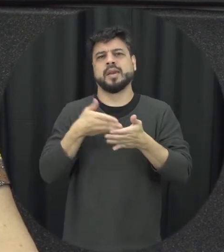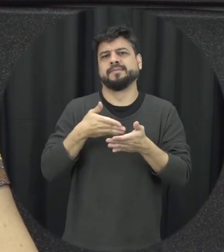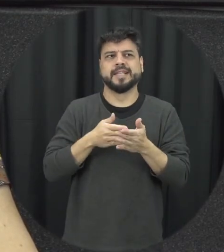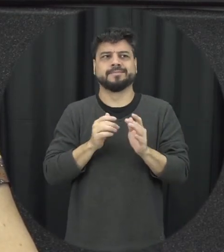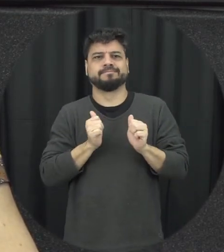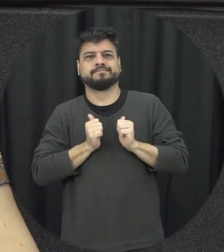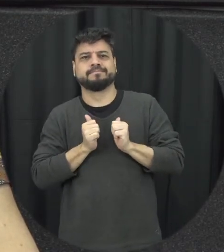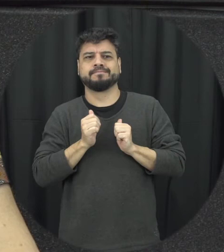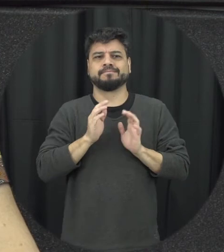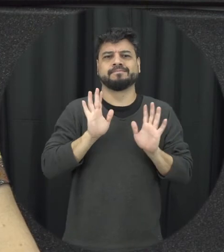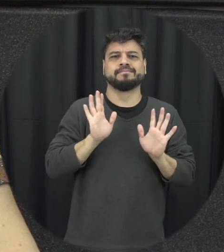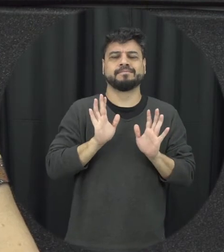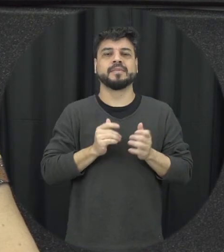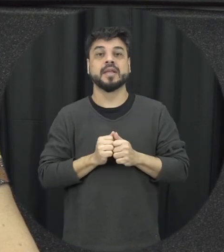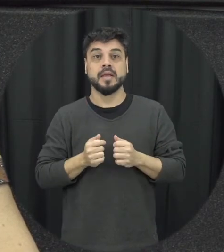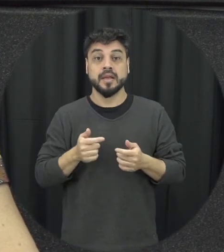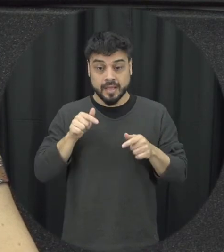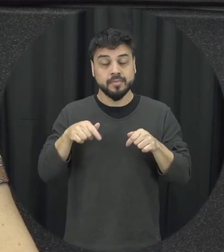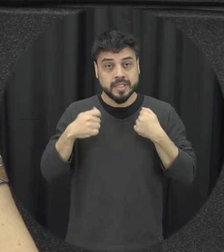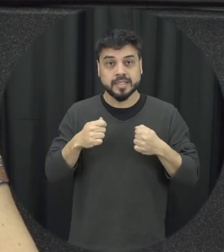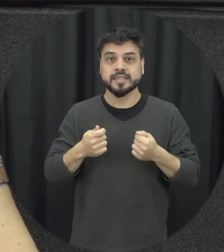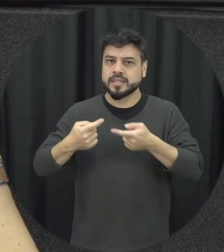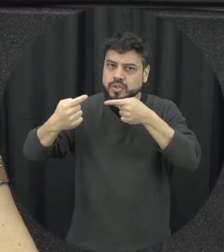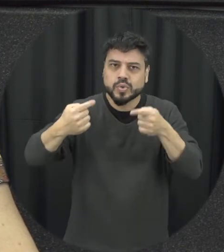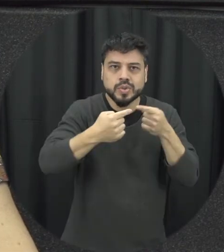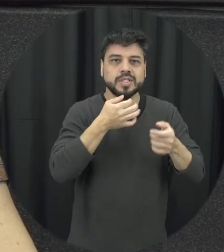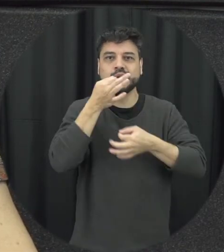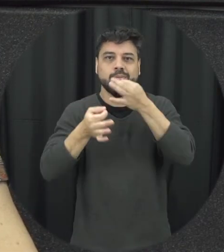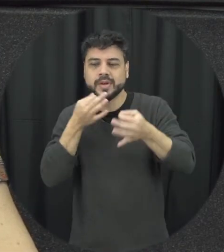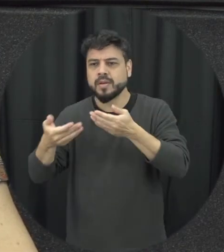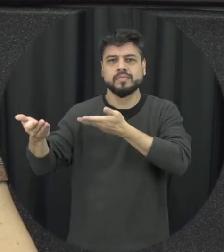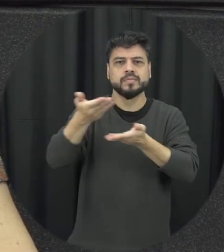e que a gente entenda que quando a gente traz a discussão sobre a Lei Maria da Penha a gente